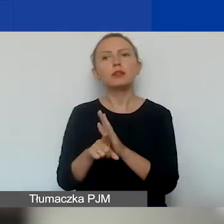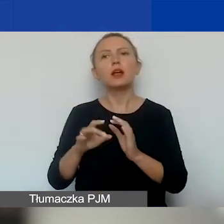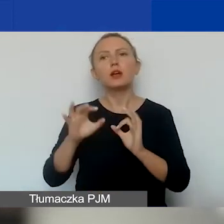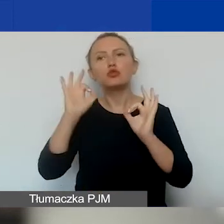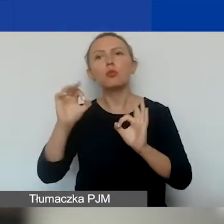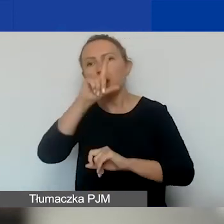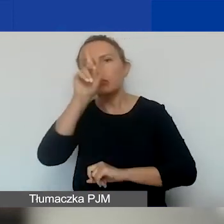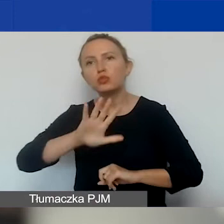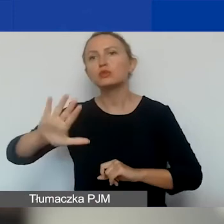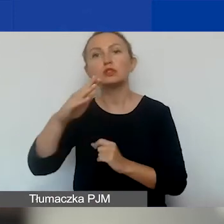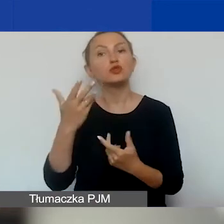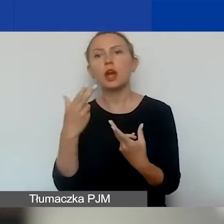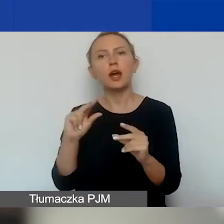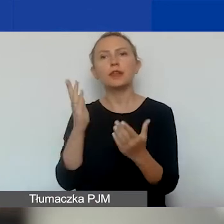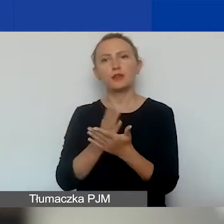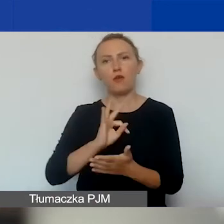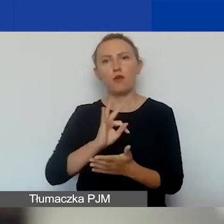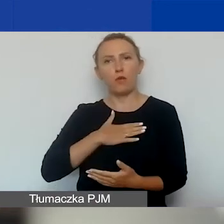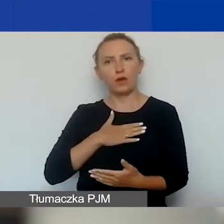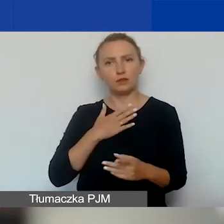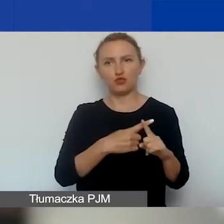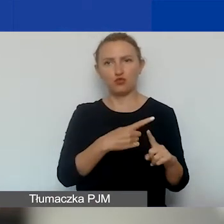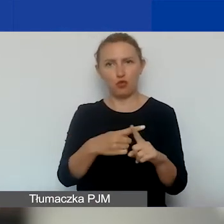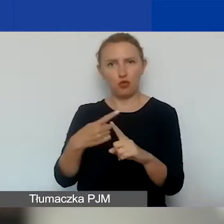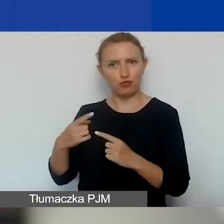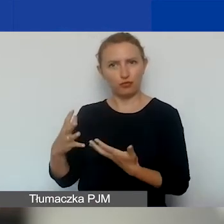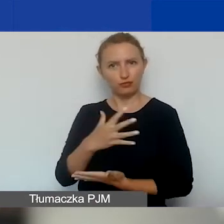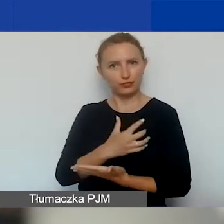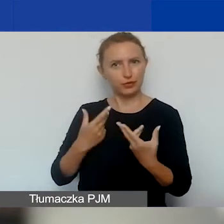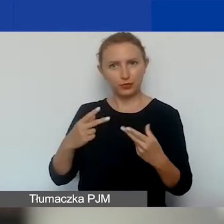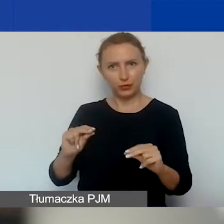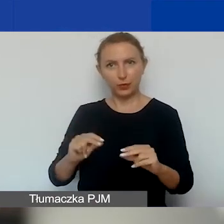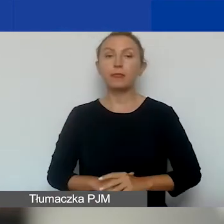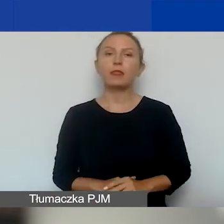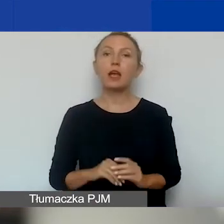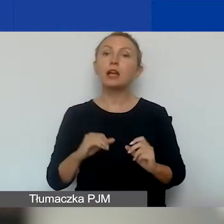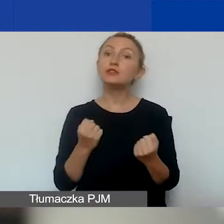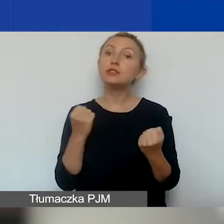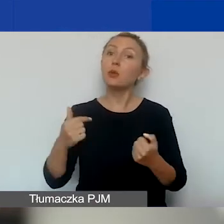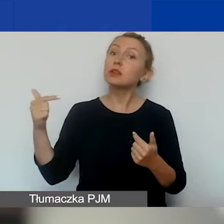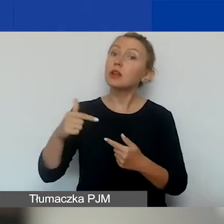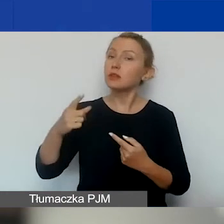a nie jedynie na rzecz swoich członków. Działać w interesie publicznym,